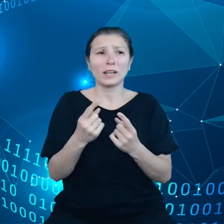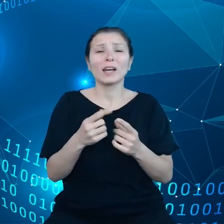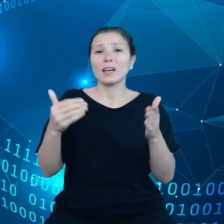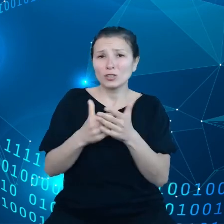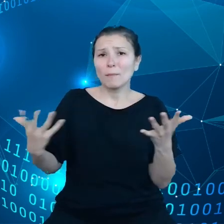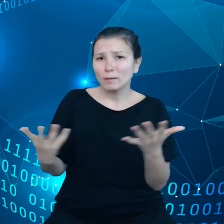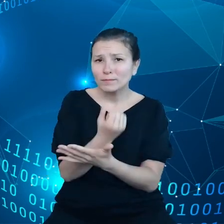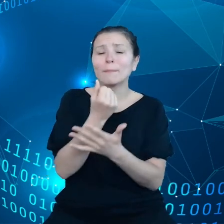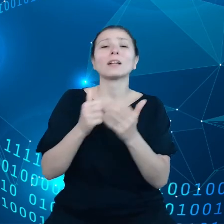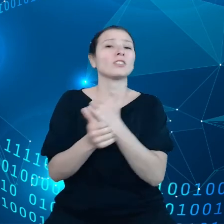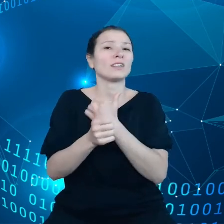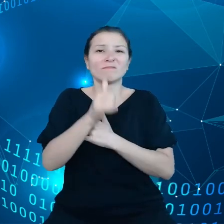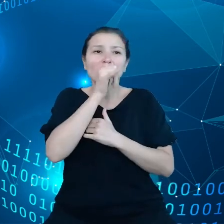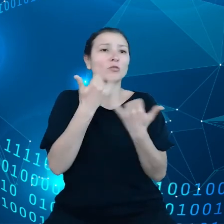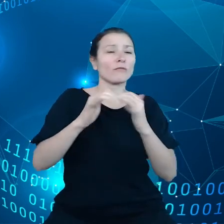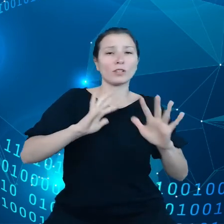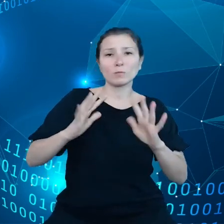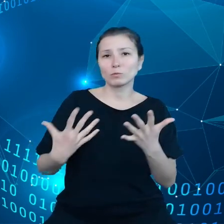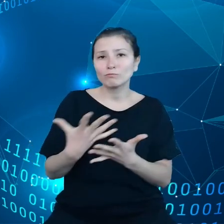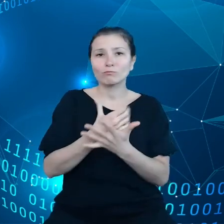zamówienia publiczne, ale są bardzo powolne i drogie.